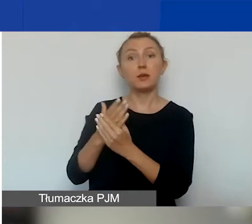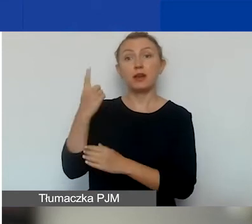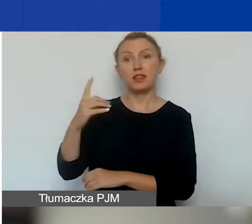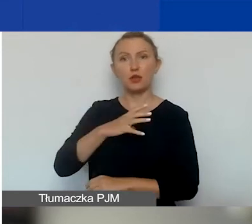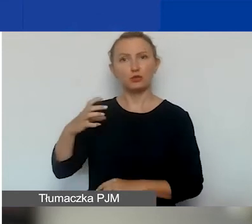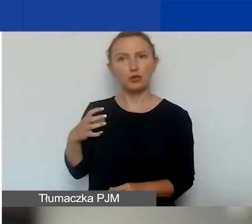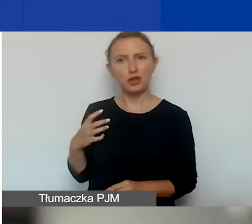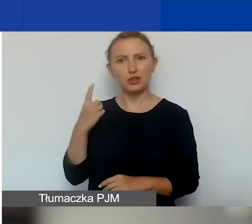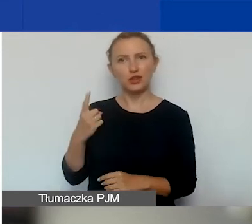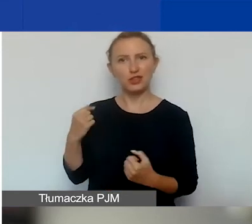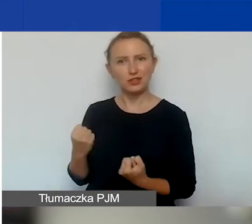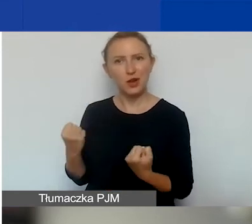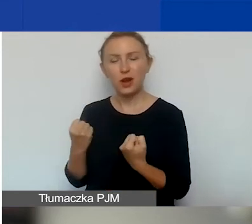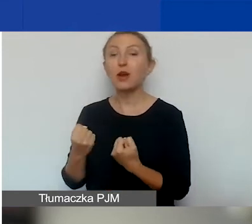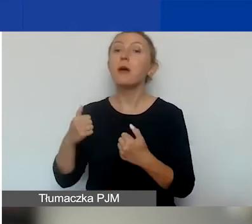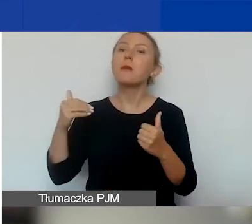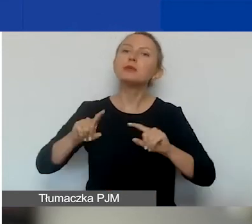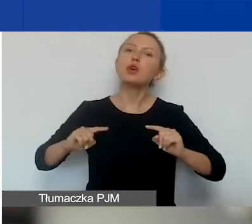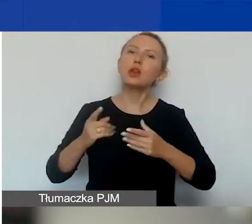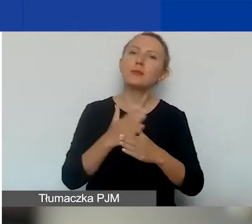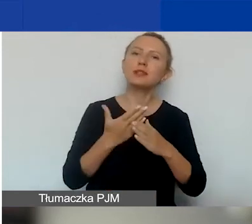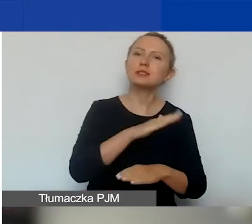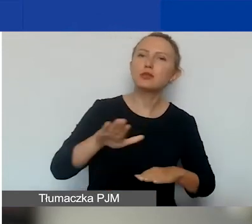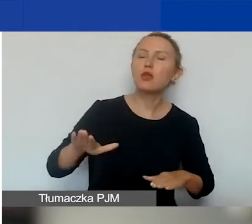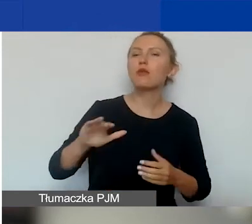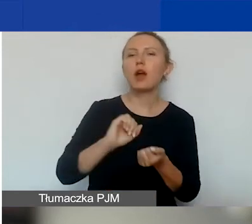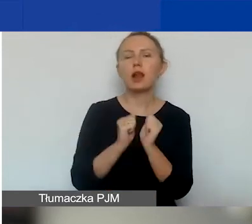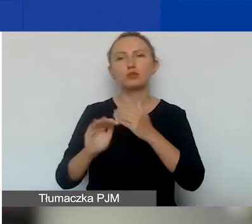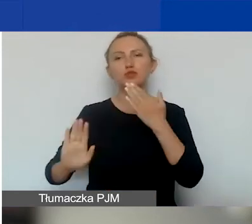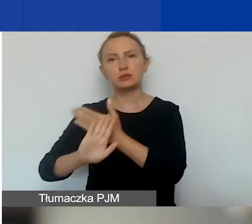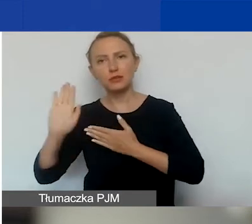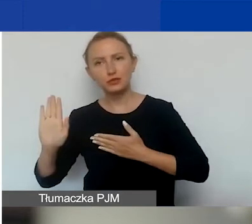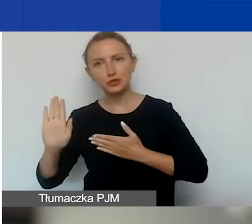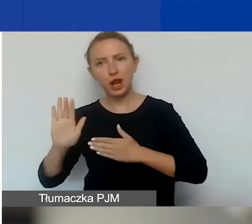Mogą być organizacje międzynarodowe, ich organy lub przedstawicielstwa,